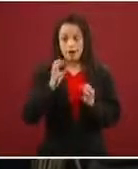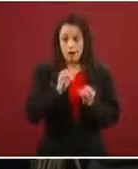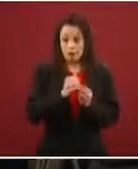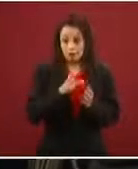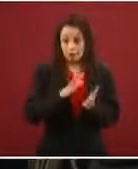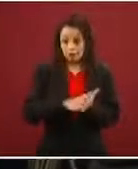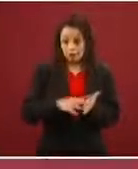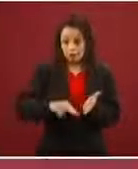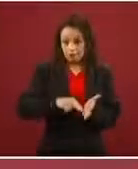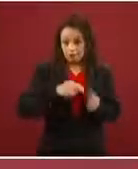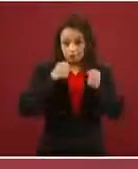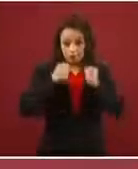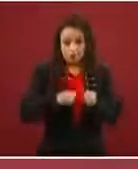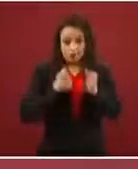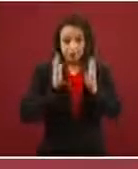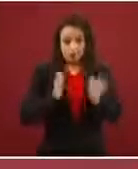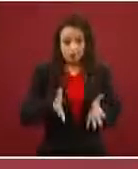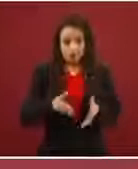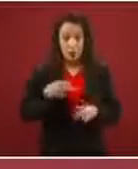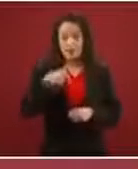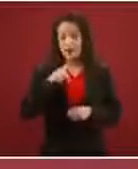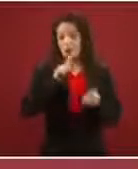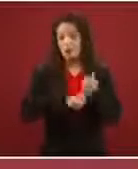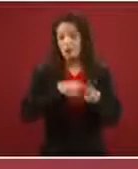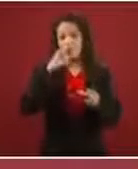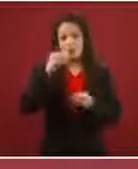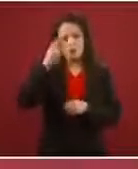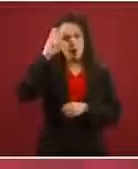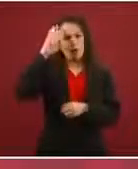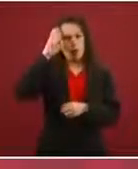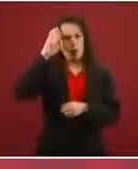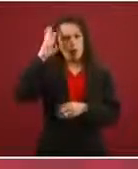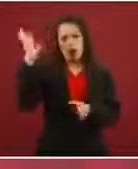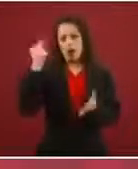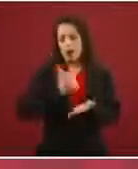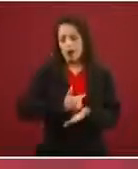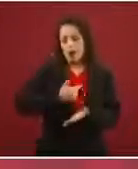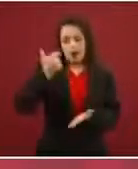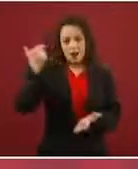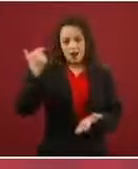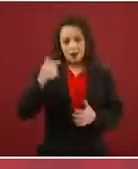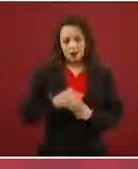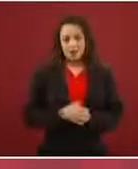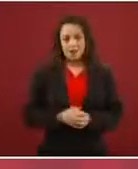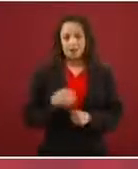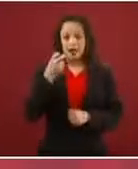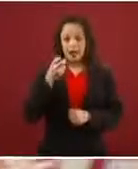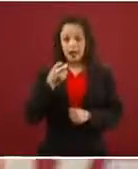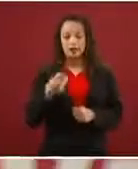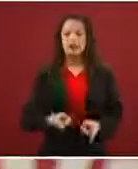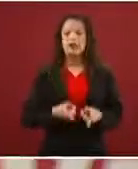y en condiciones muy extremas, y es lo que dice la ley. Entonces, eso es lo que se les dice, es lo que se les informa.